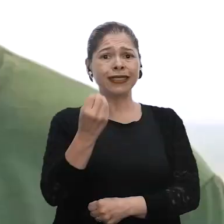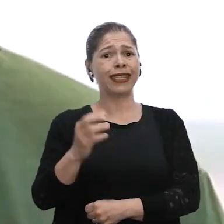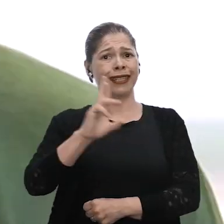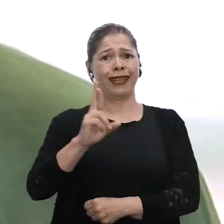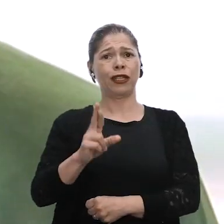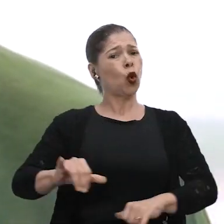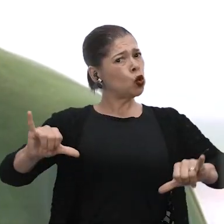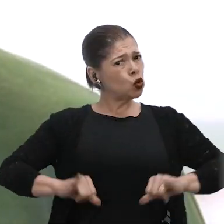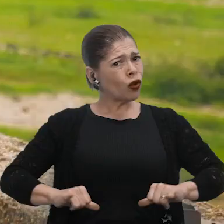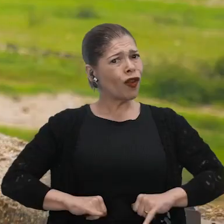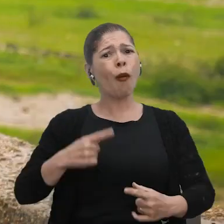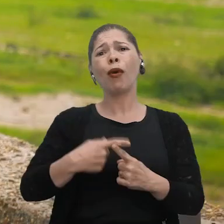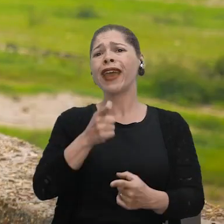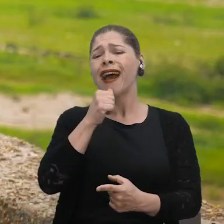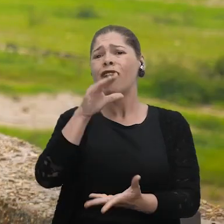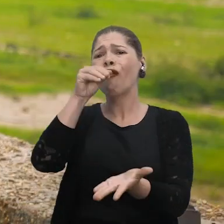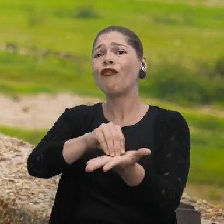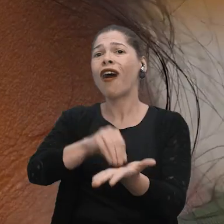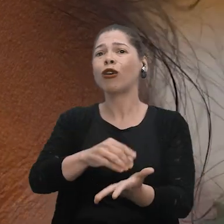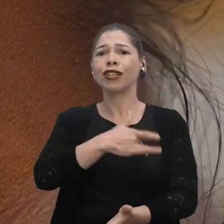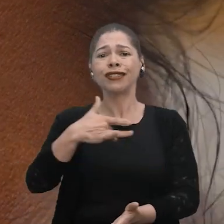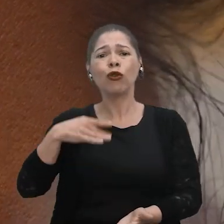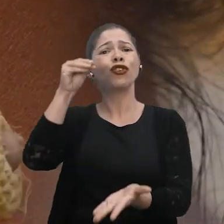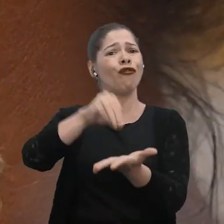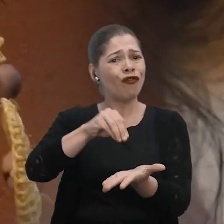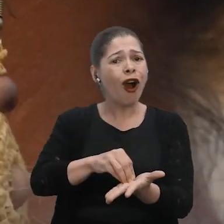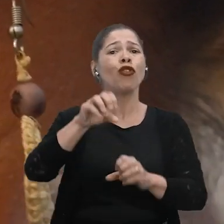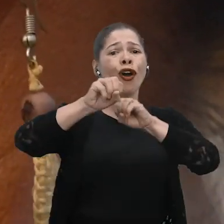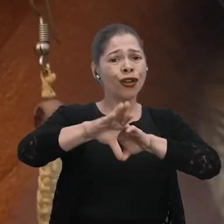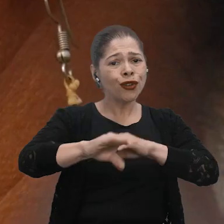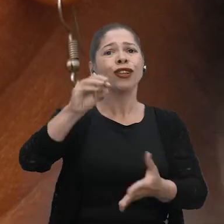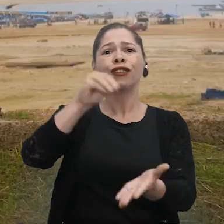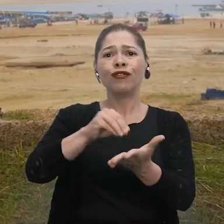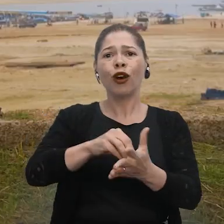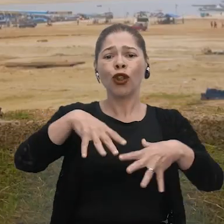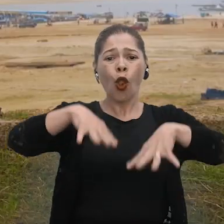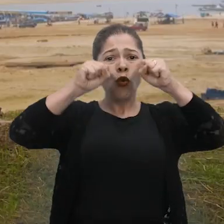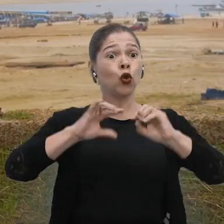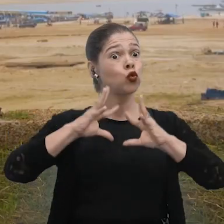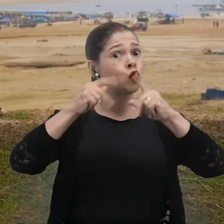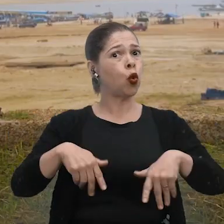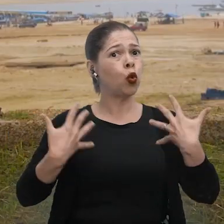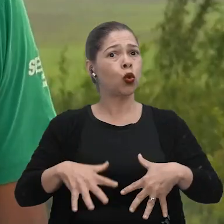Sofremos bastante, porque falta água, falta saúde, falta educação, falta luz, falta tudo, né?